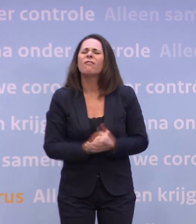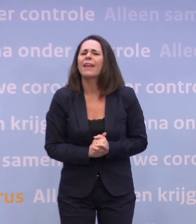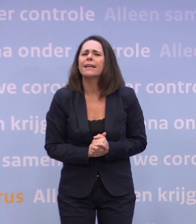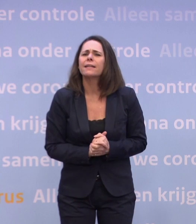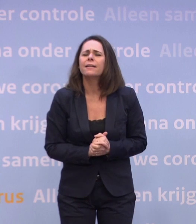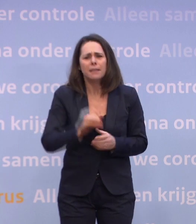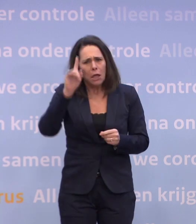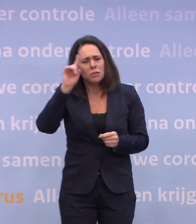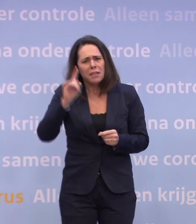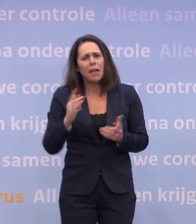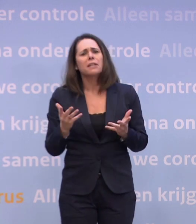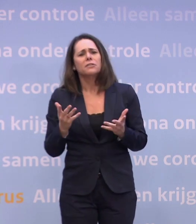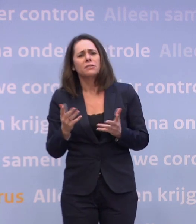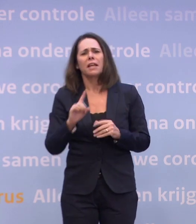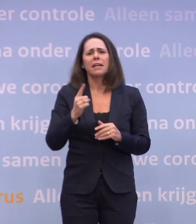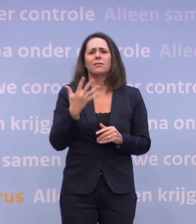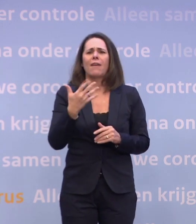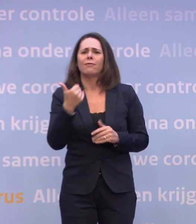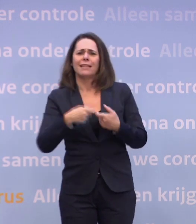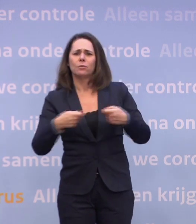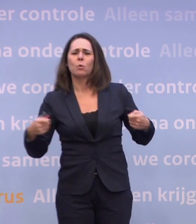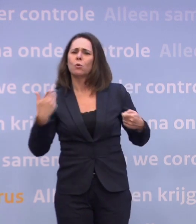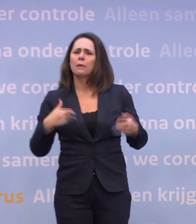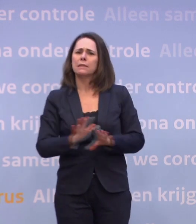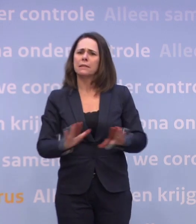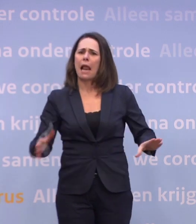...wanneer u denkt dat die eerste 5 tot 6 miljoen mensen gevaccineerd zijn?